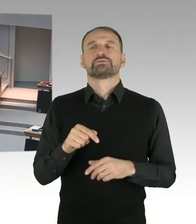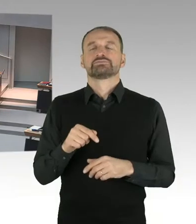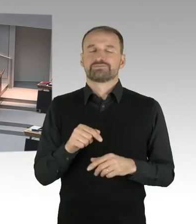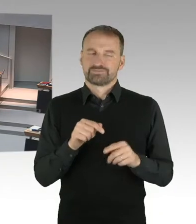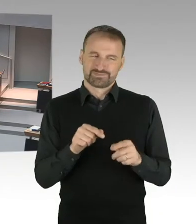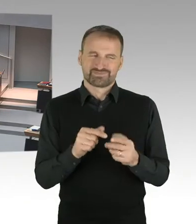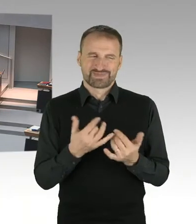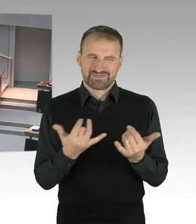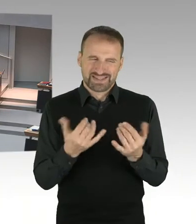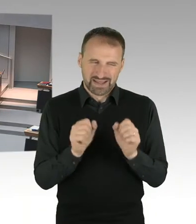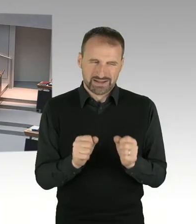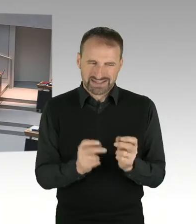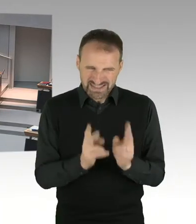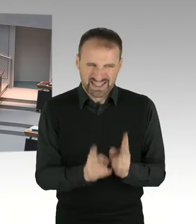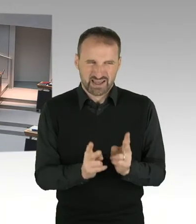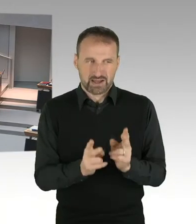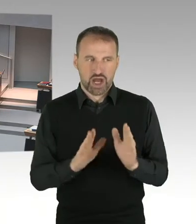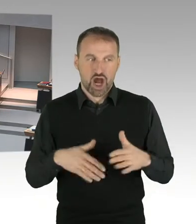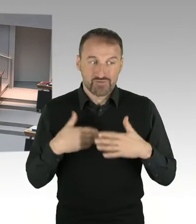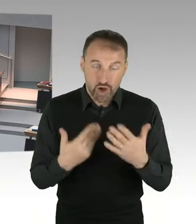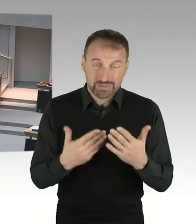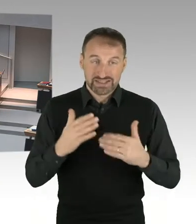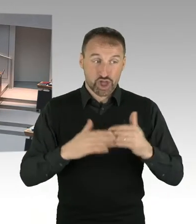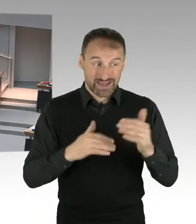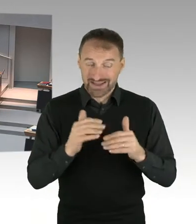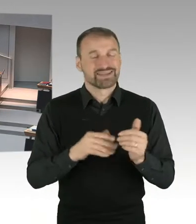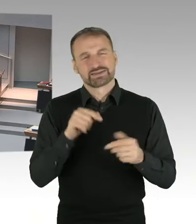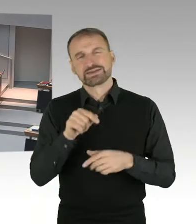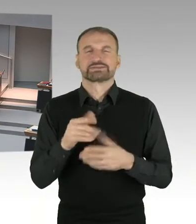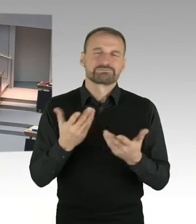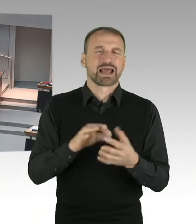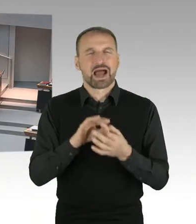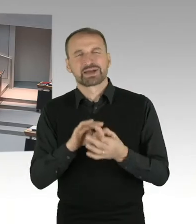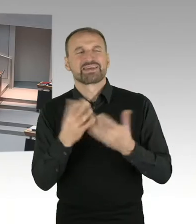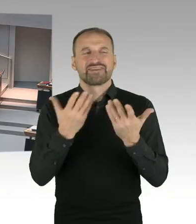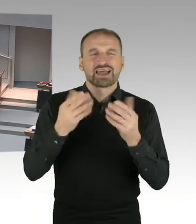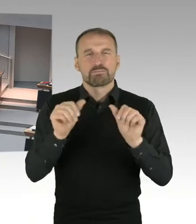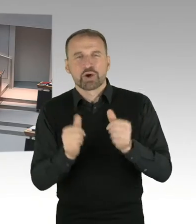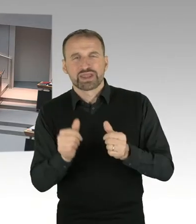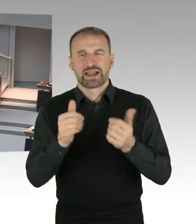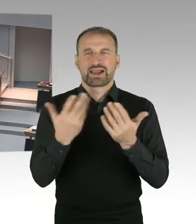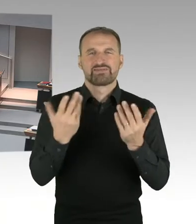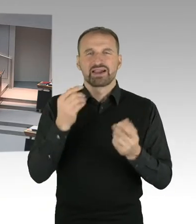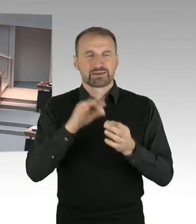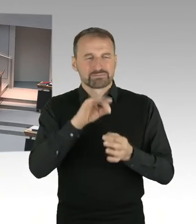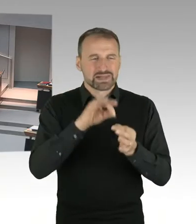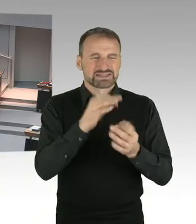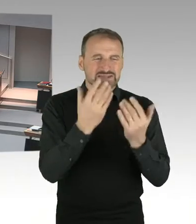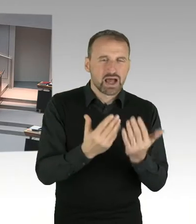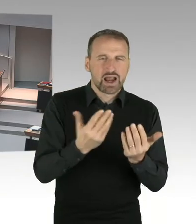Nach dem Vorschlag, den der Bundesfinanzminister gestern vorgestellt hat, wird es deutliche Wertsteigerungen der Grundstücke geben,